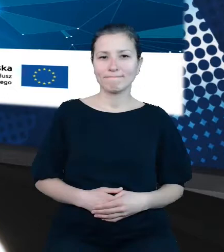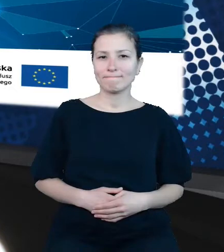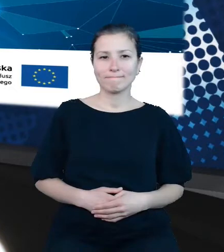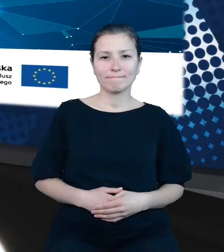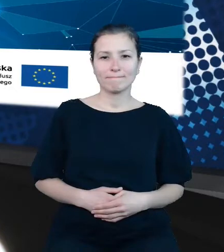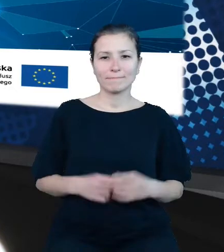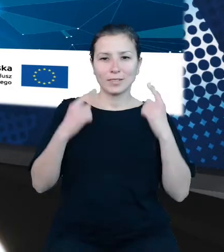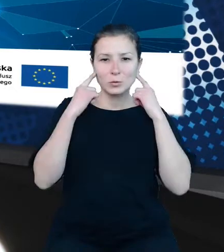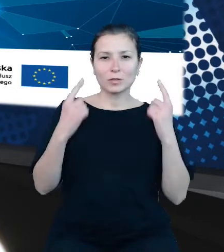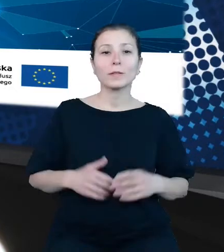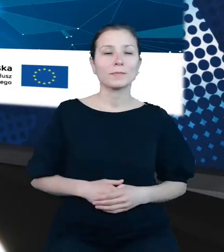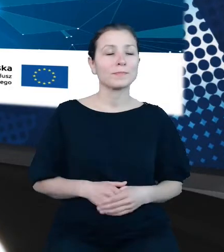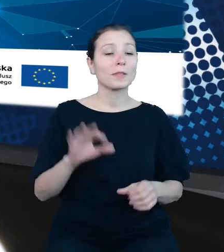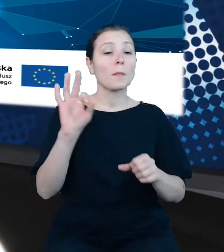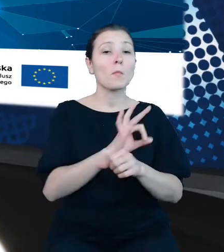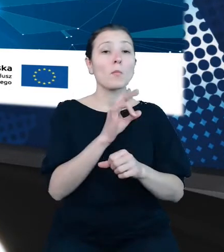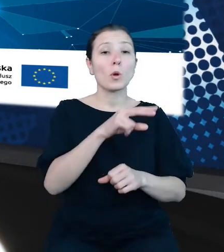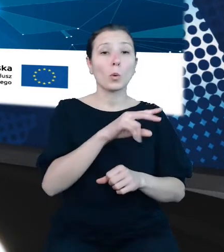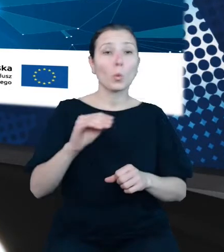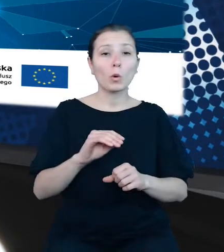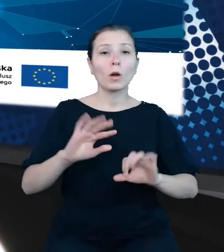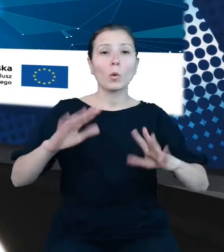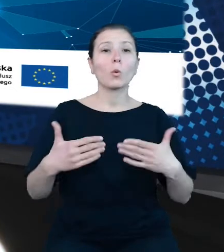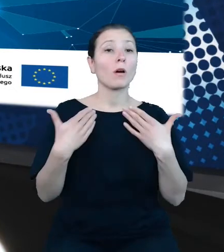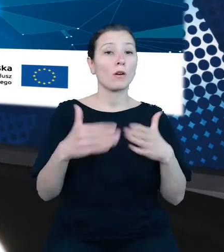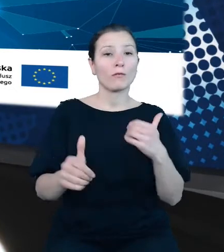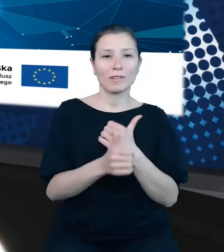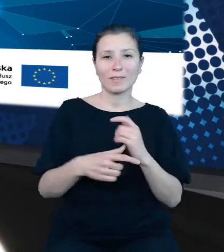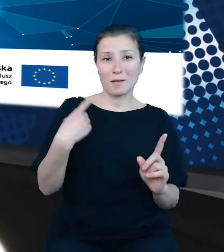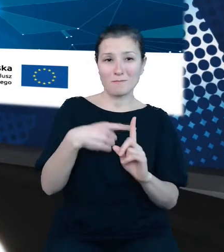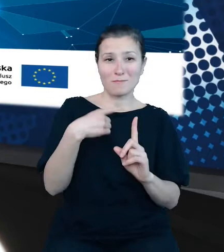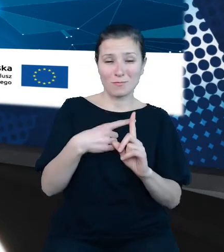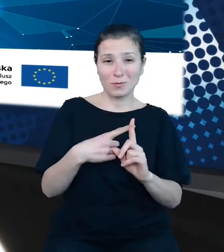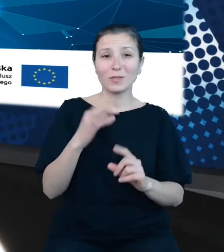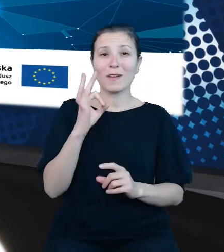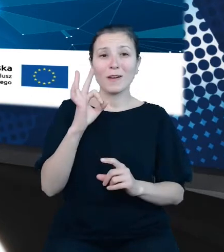Projekt unijny Otwarte Dane Plus. Jego celem jest wzrost ilości i poprawa jakości otwartych